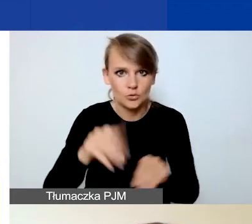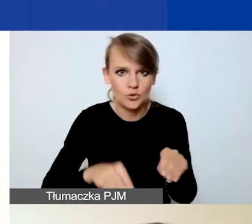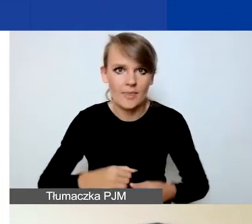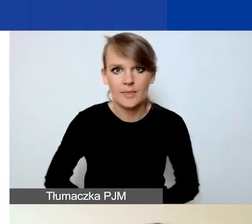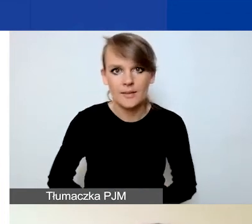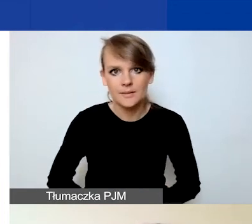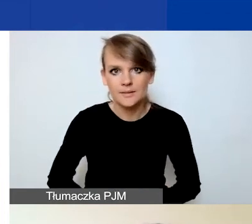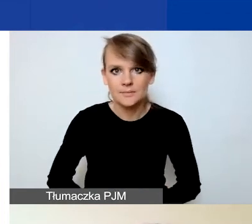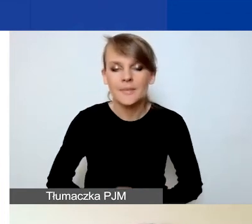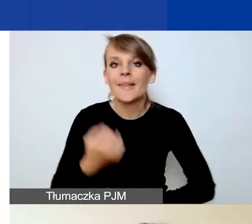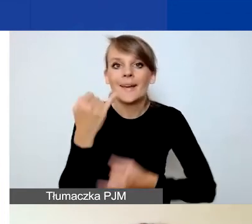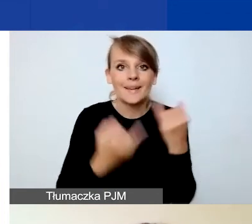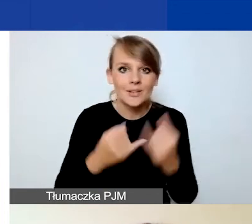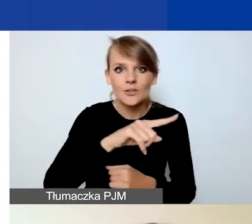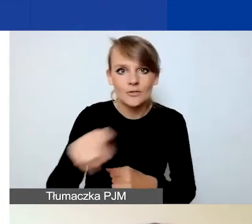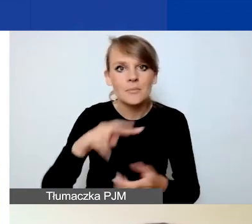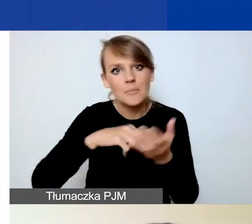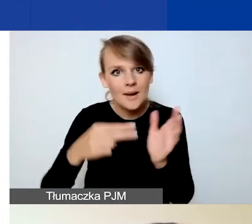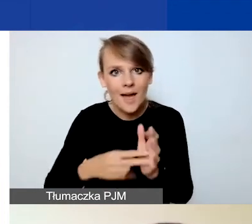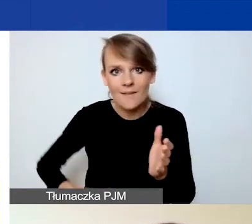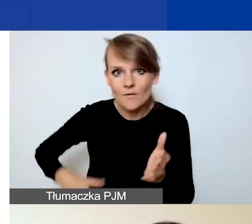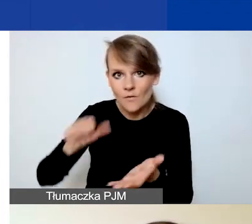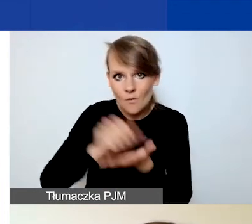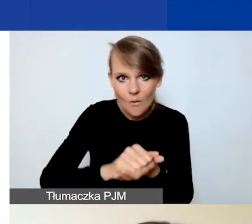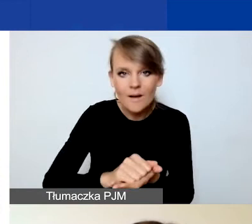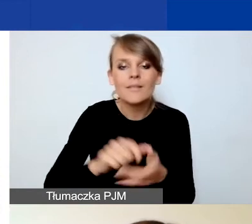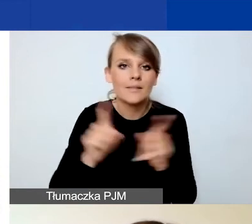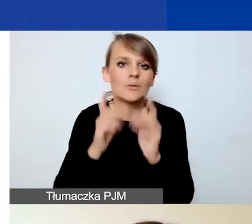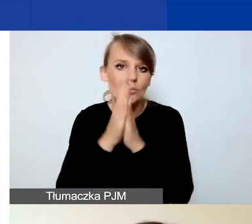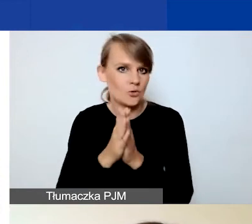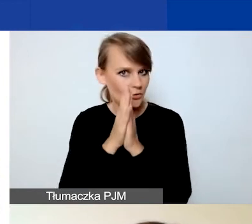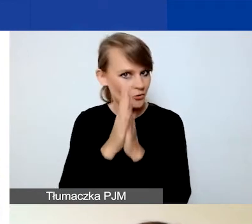Jeżeli przewidujecie wkład własny, to również prosimy was o jego opisanie.